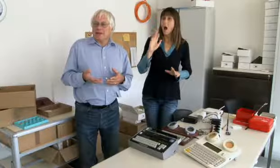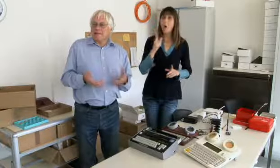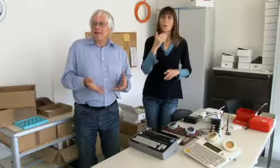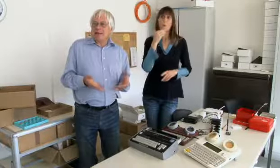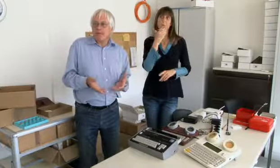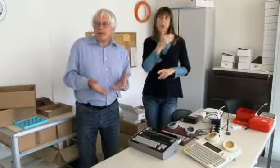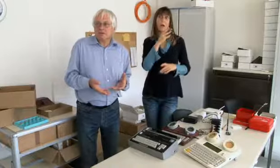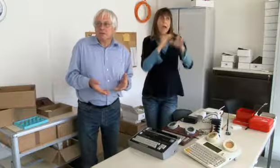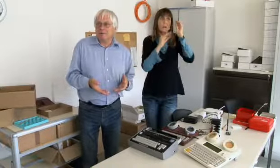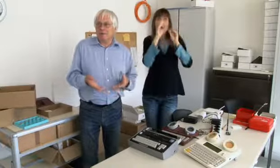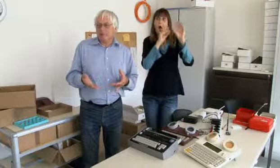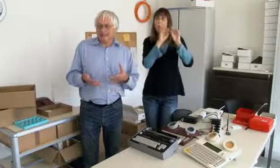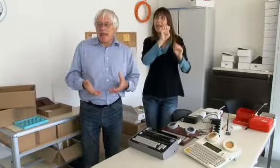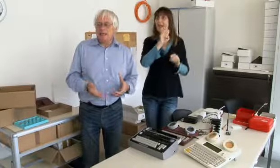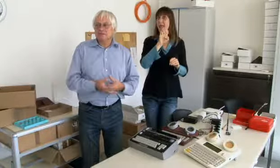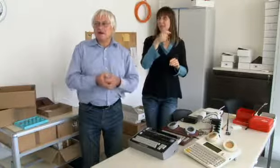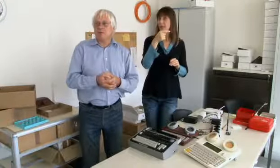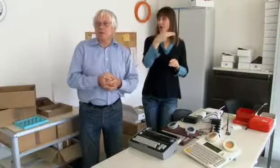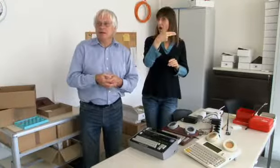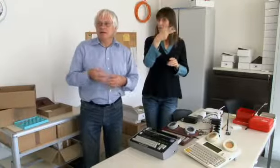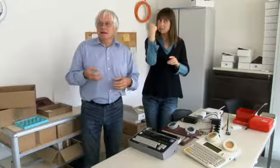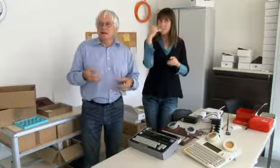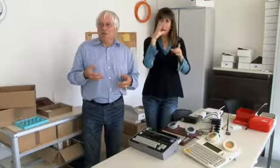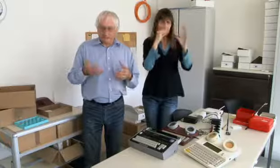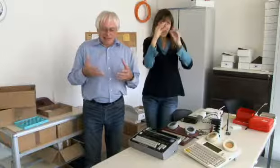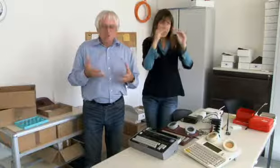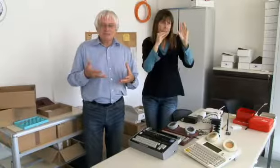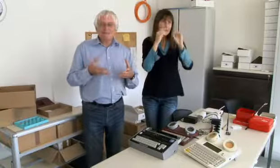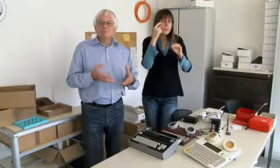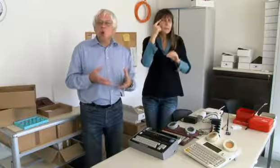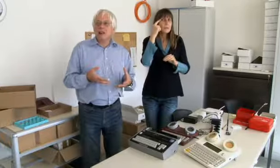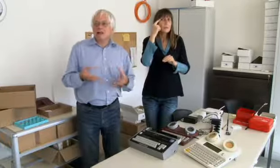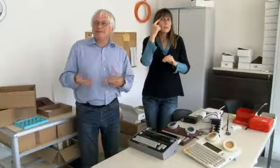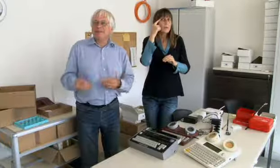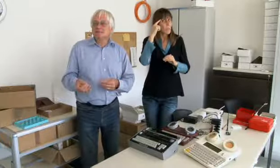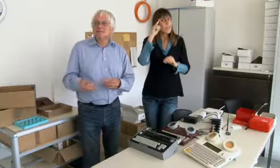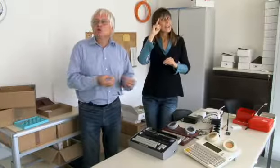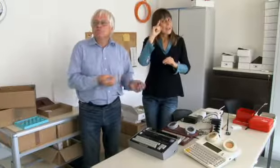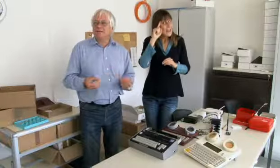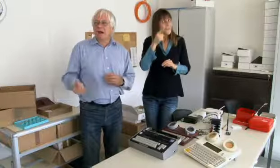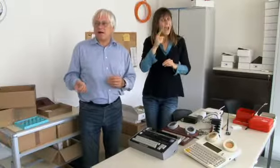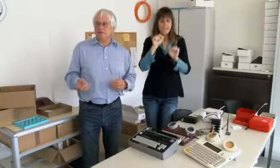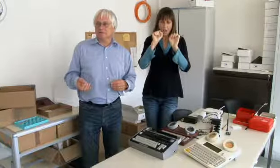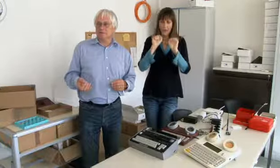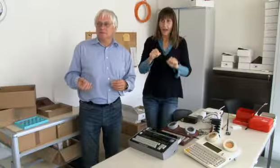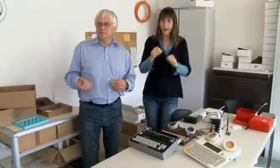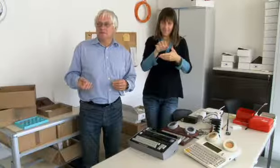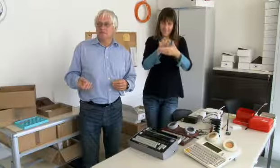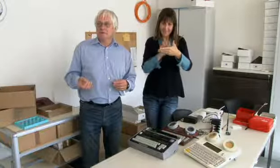mit der Erfahrung die ich an der ETH gemacht habe, was ich gelernt habe, hab ich gewusst,